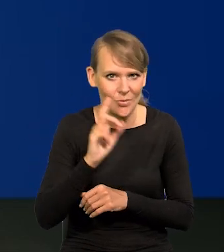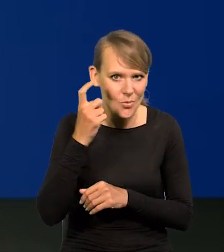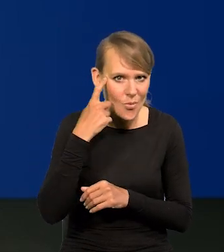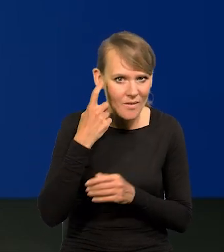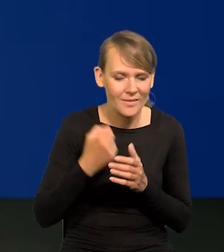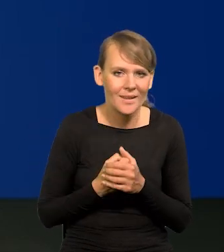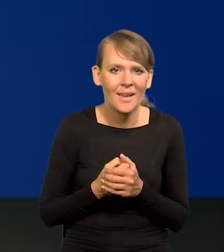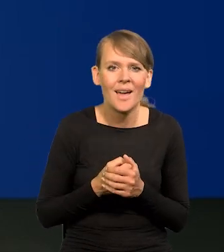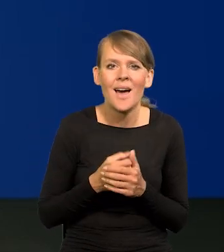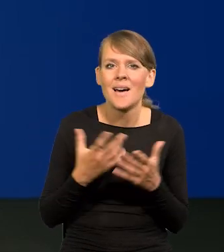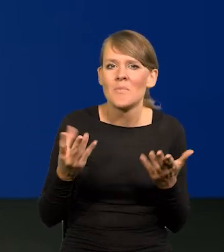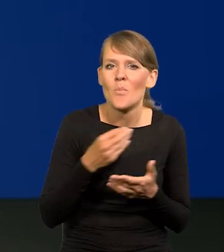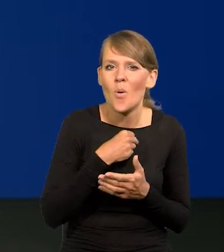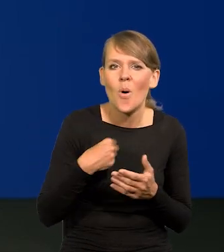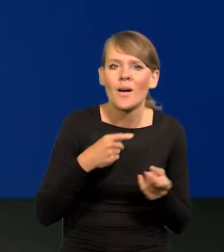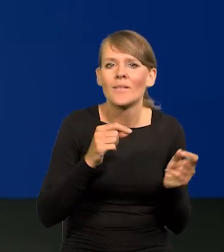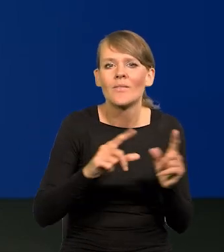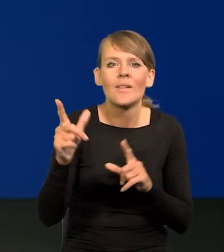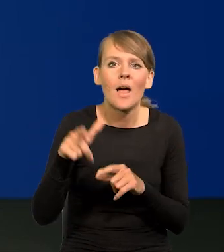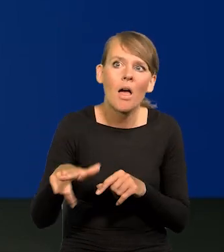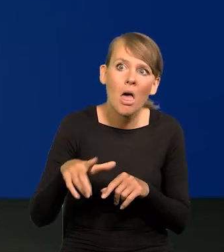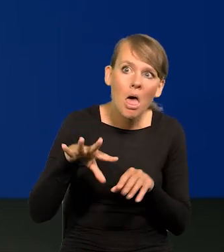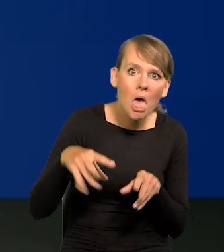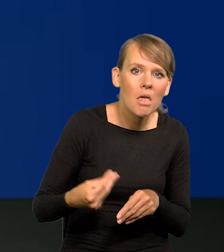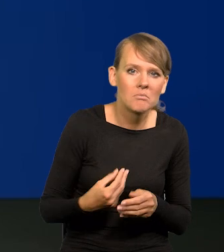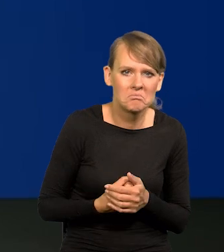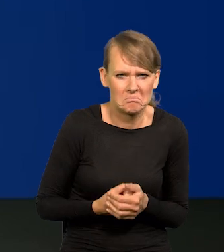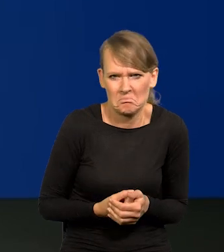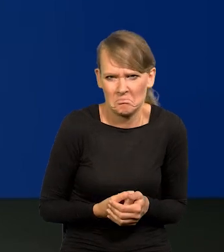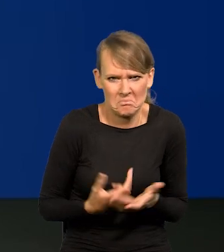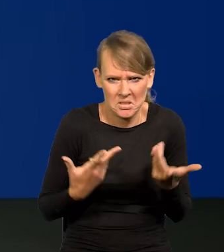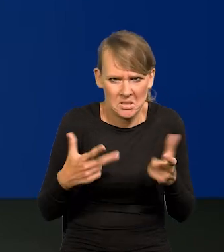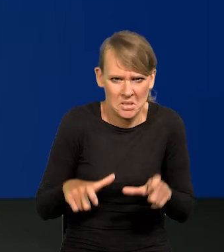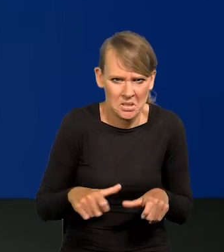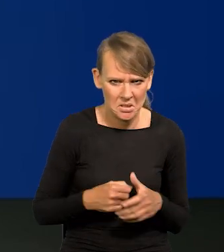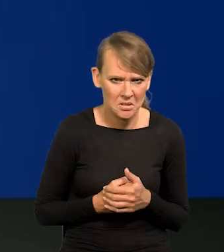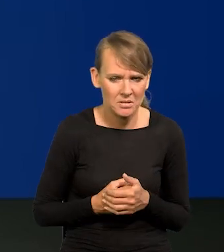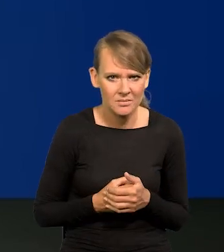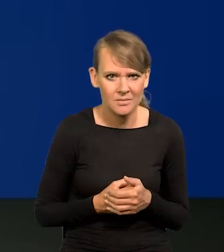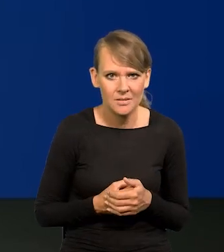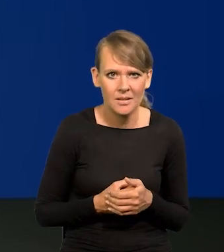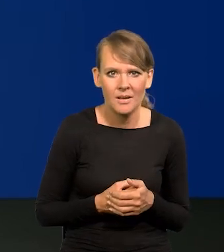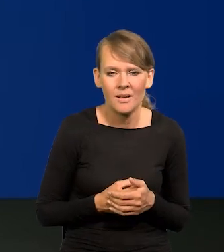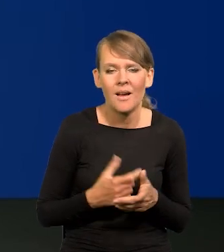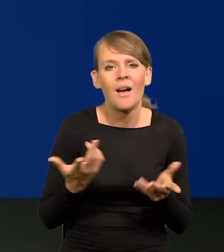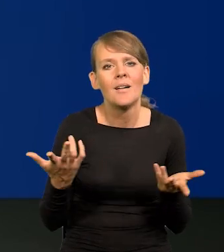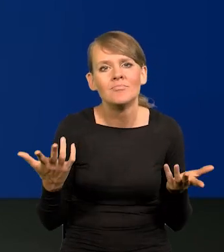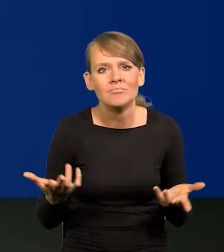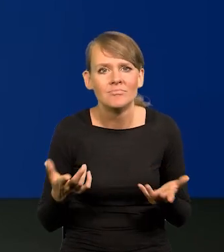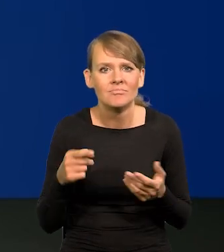Co jest specyficznego w polskiej inflacji? Nic. Zero. Jaka jest generalna przyczyna tego,